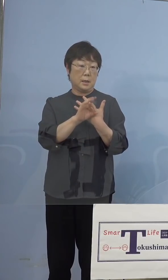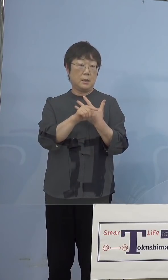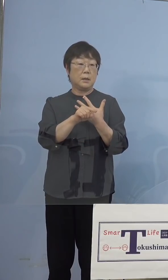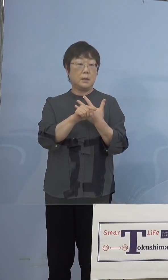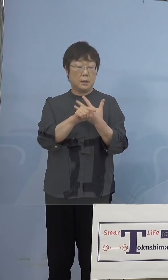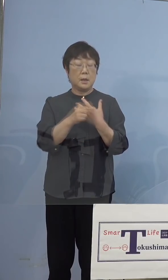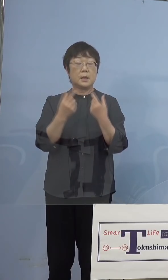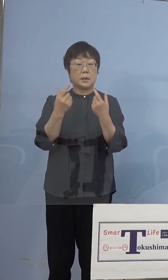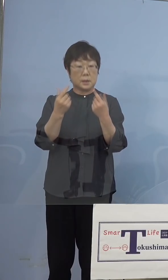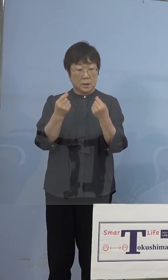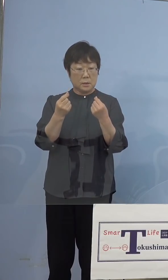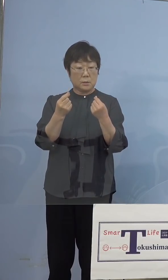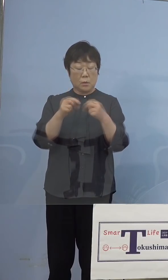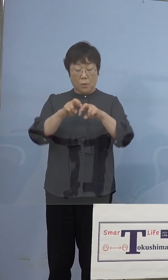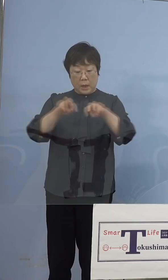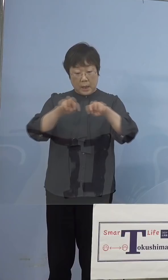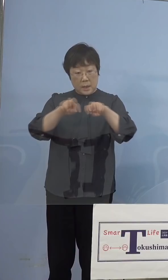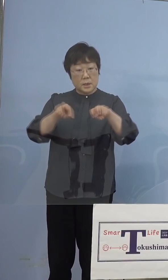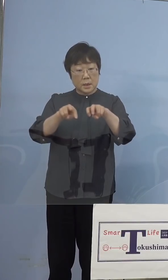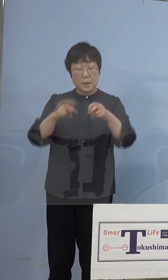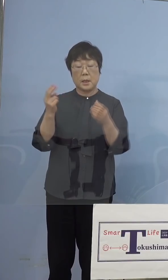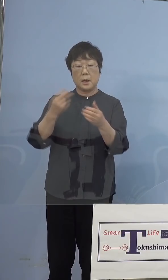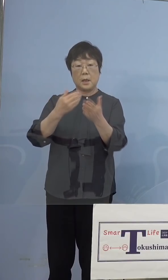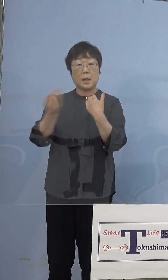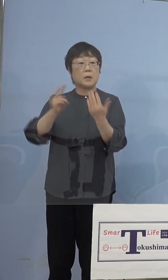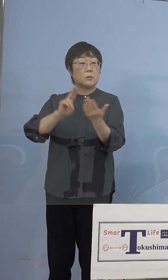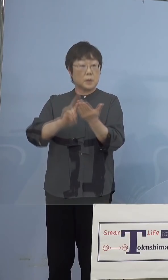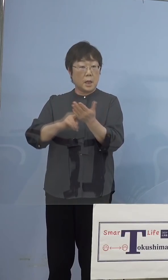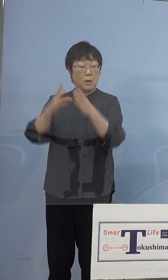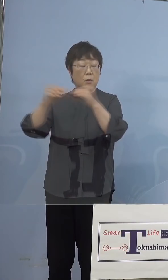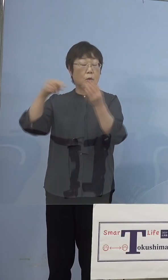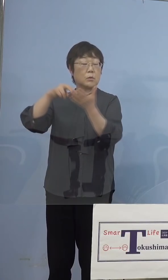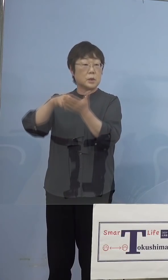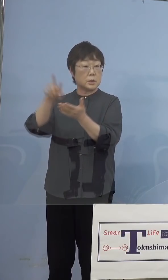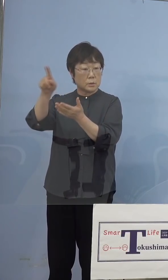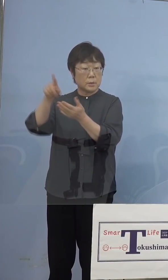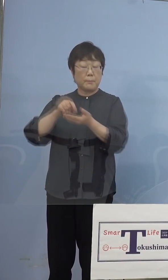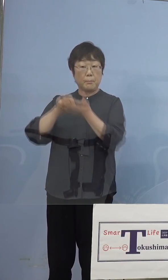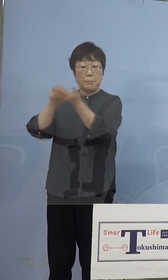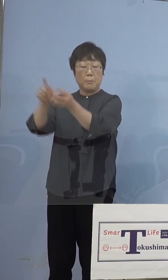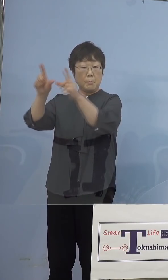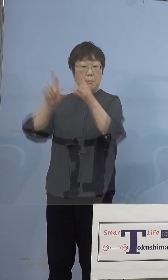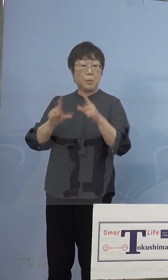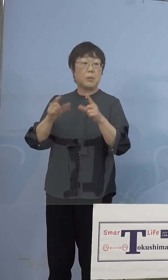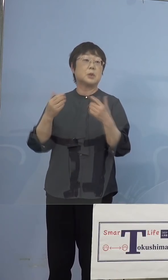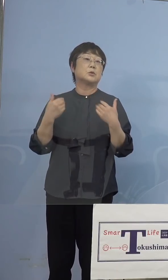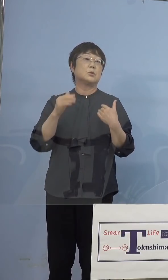しっかりと解析をして、確定を国立感染症研究所 からいただく必要があるということで